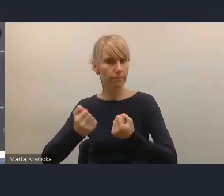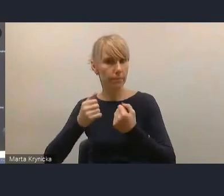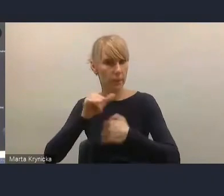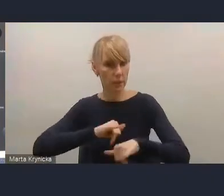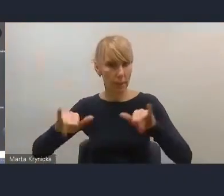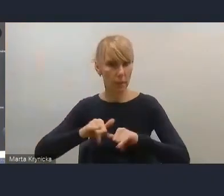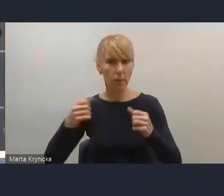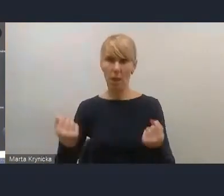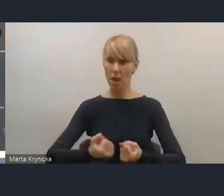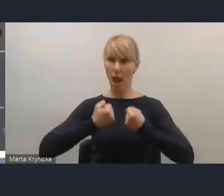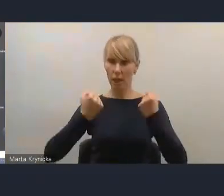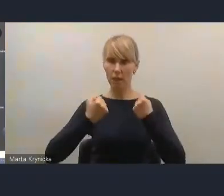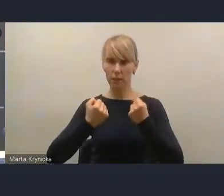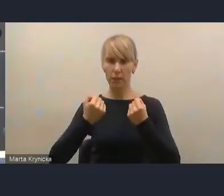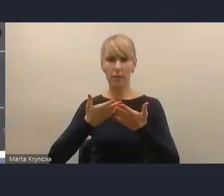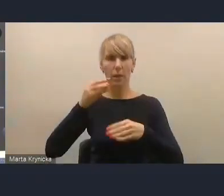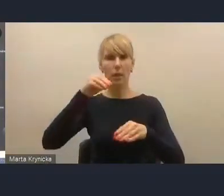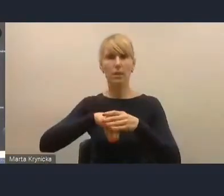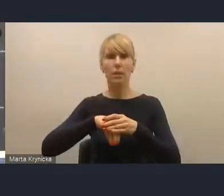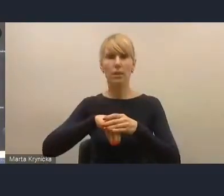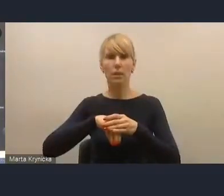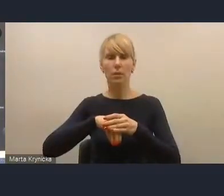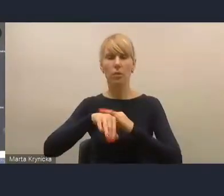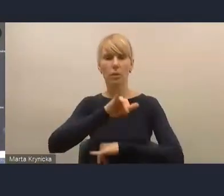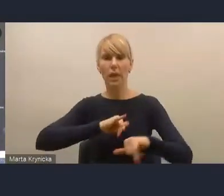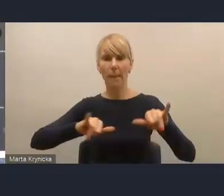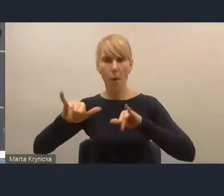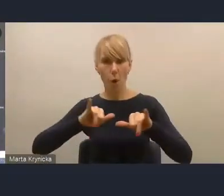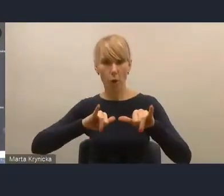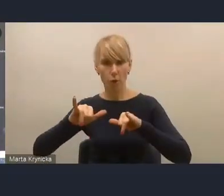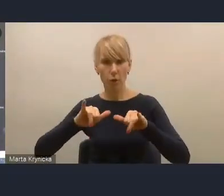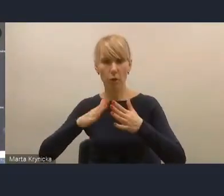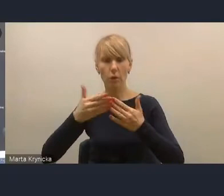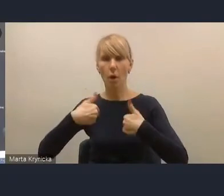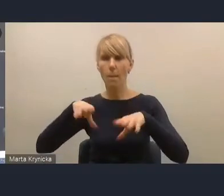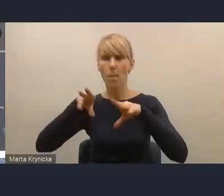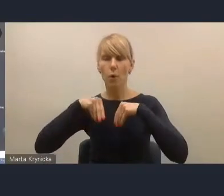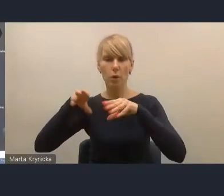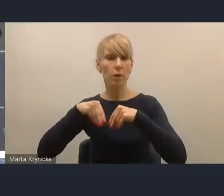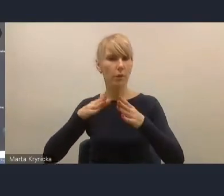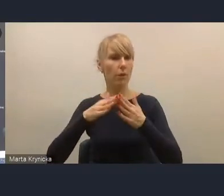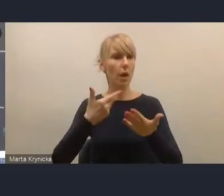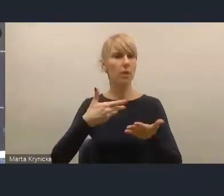wprowadzenie mechanizmów służących aktywizacji samorządów do pozyskiwania wyższych dochodów własnych,